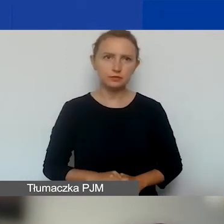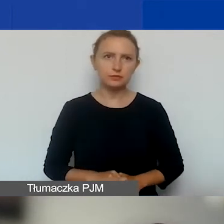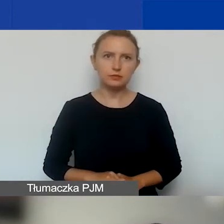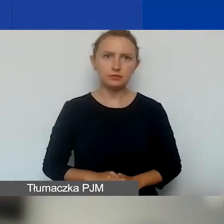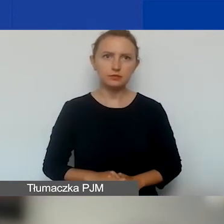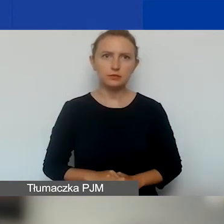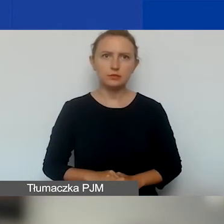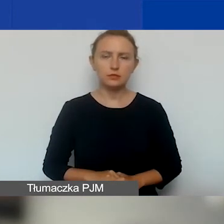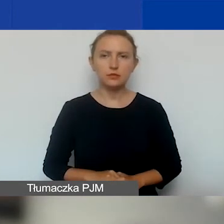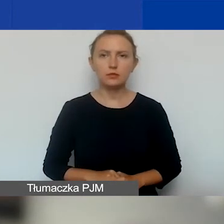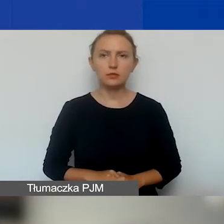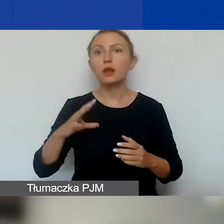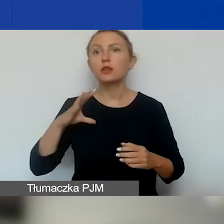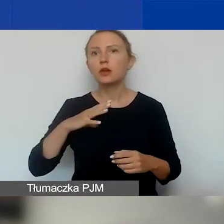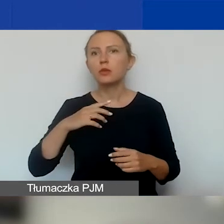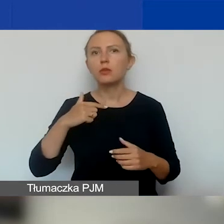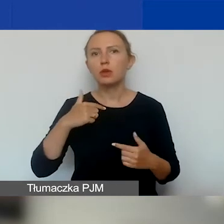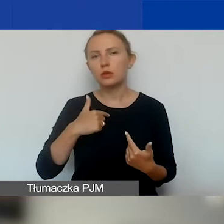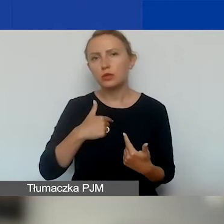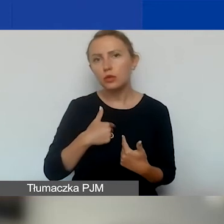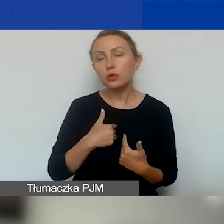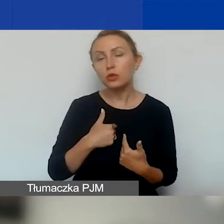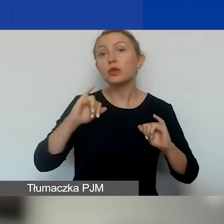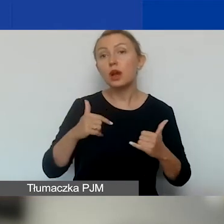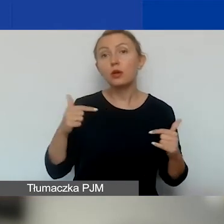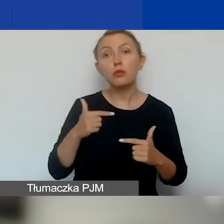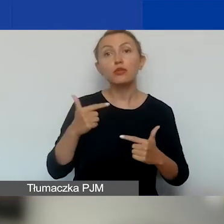To było o warunkach, jakie powinna spełniać organizacja.